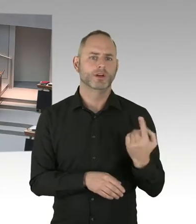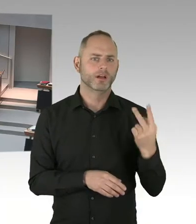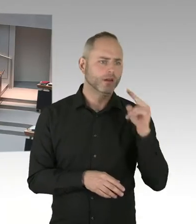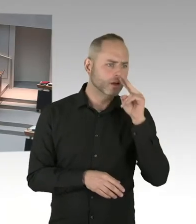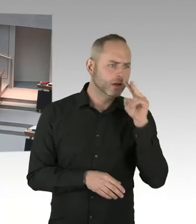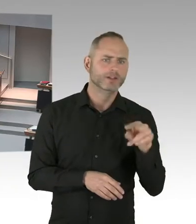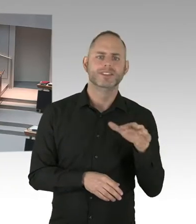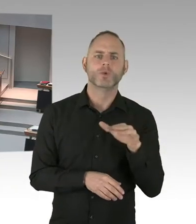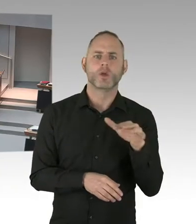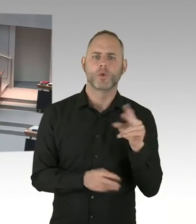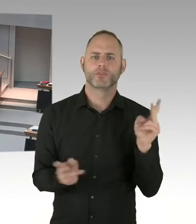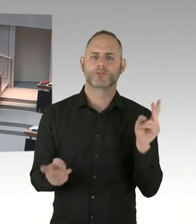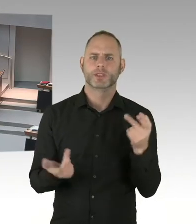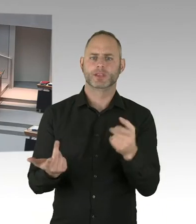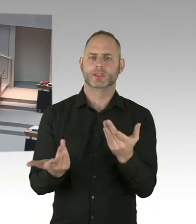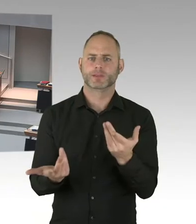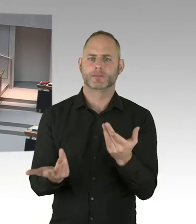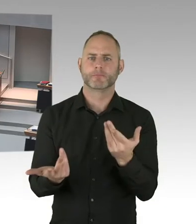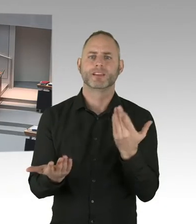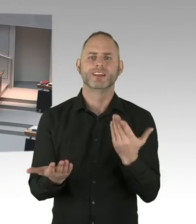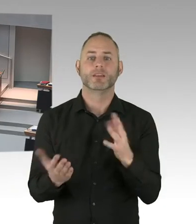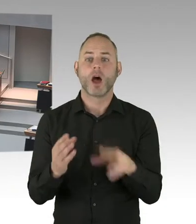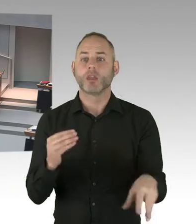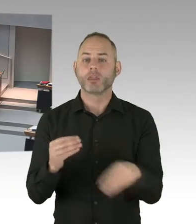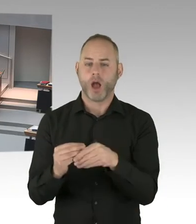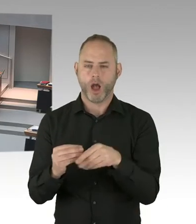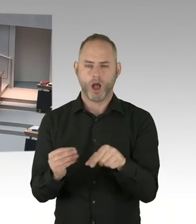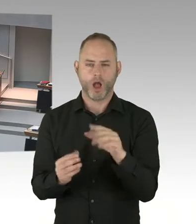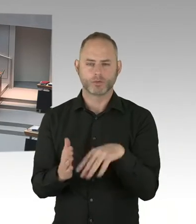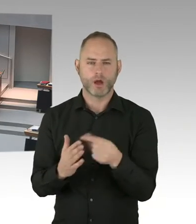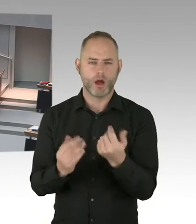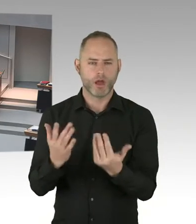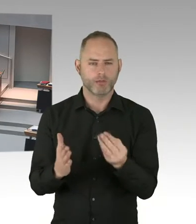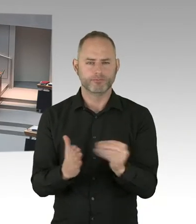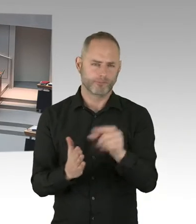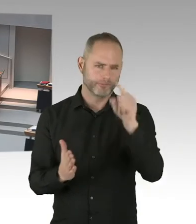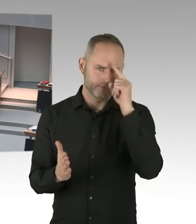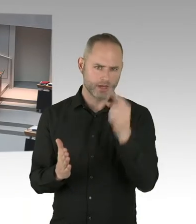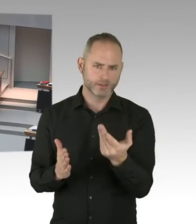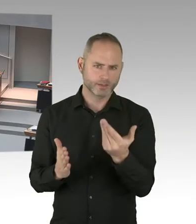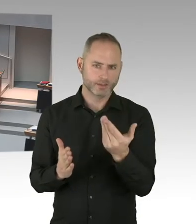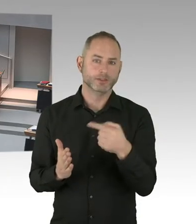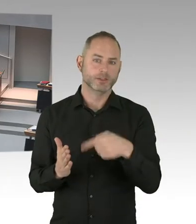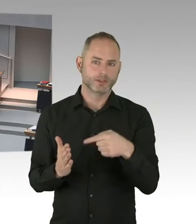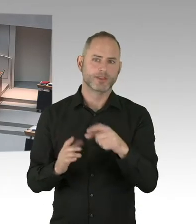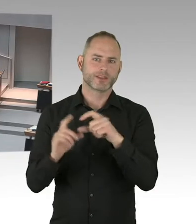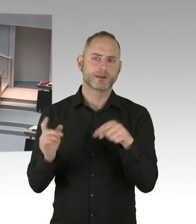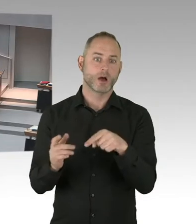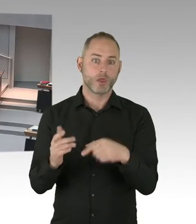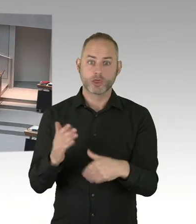Bis wir nämlich in den neuen Haushaltsberatungen gehen. Um die dann auch verstetigen zu können. Und das werden wir jetzt sukzessive auch weiter machen.